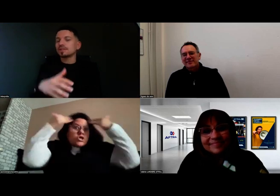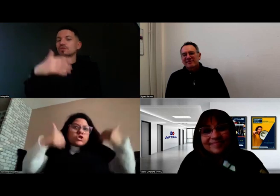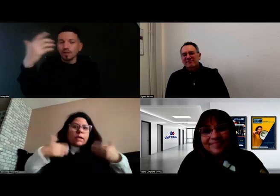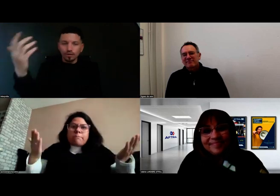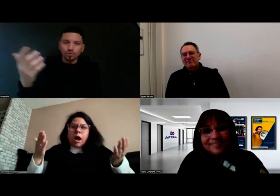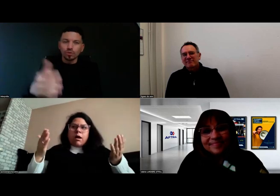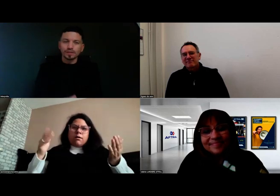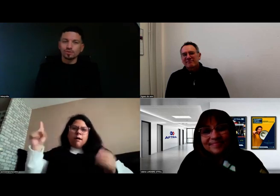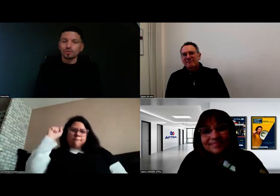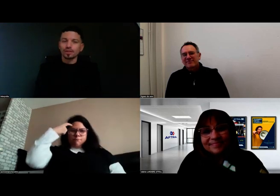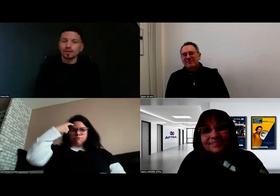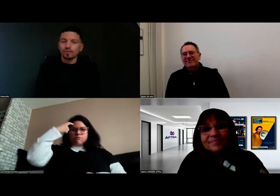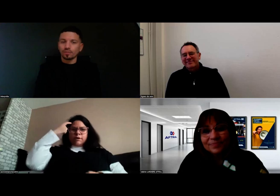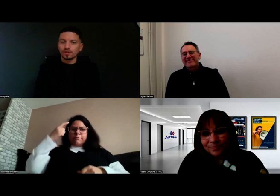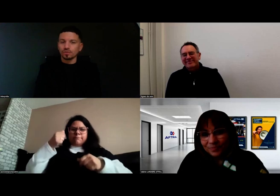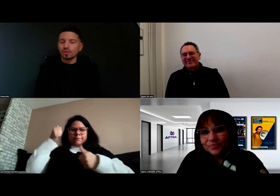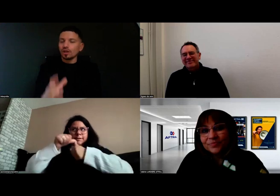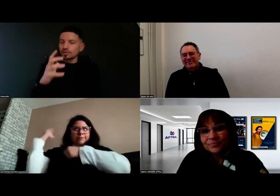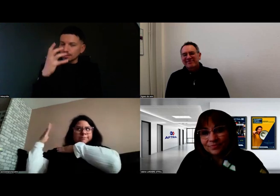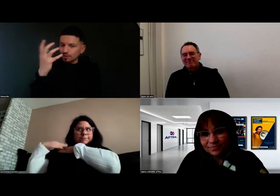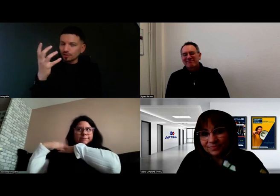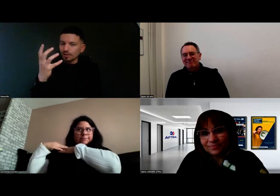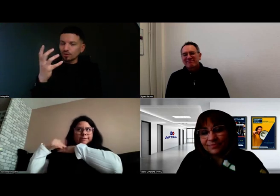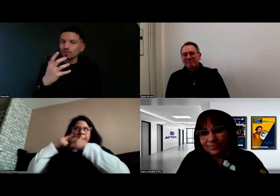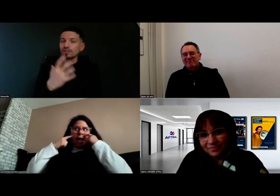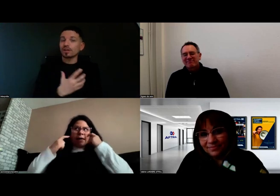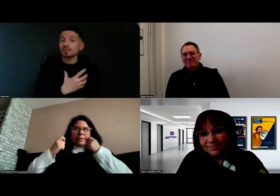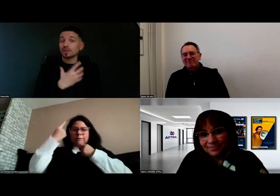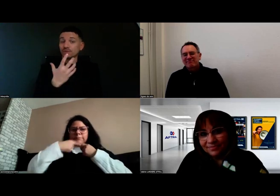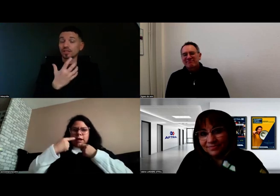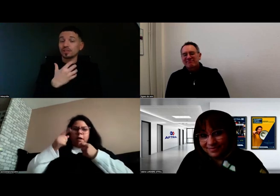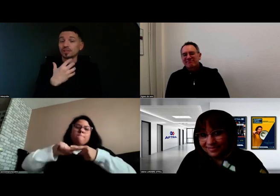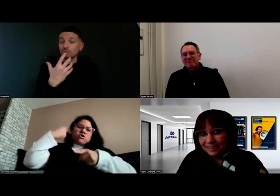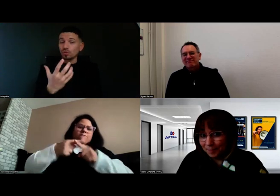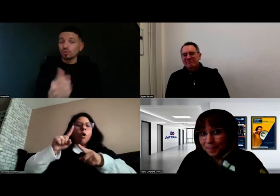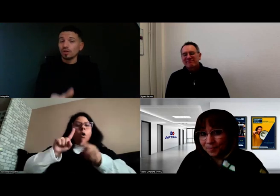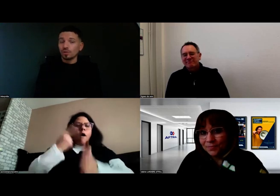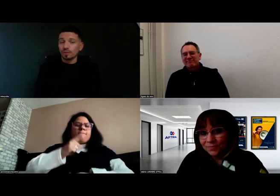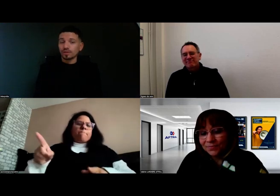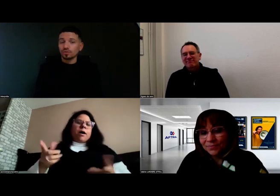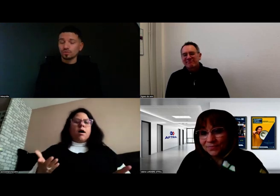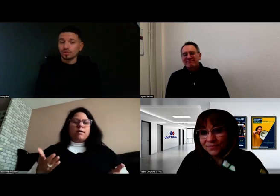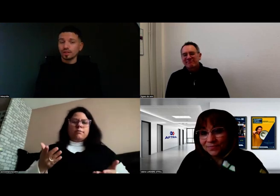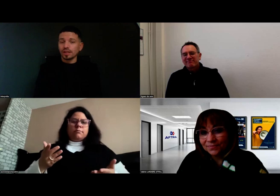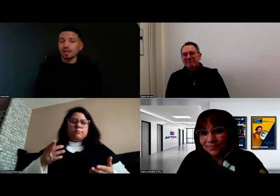mais si demain une autre personne sourde arrive en formation, qu'on sache que l'expression de visage est importante pour les personnes sourdes,